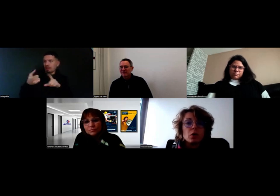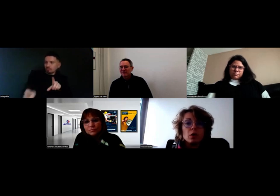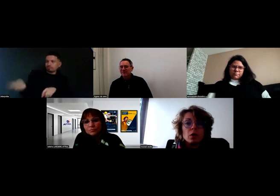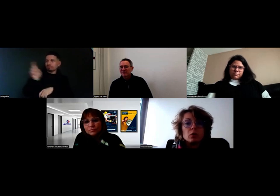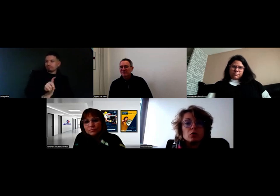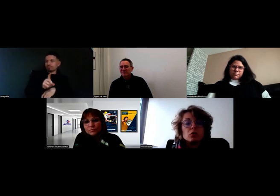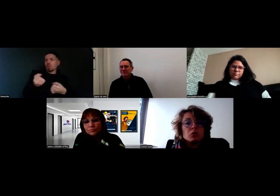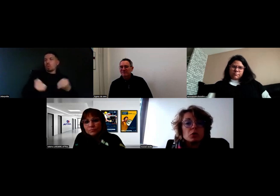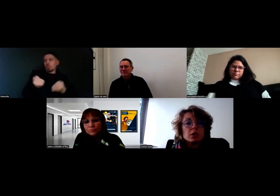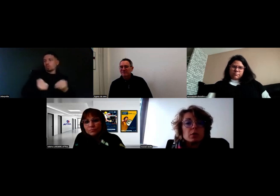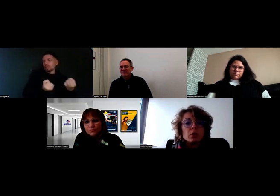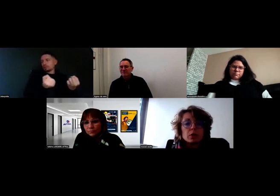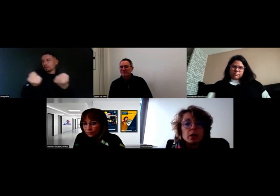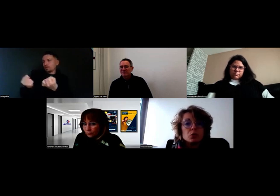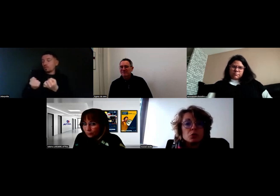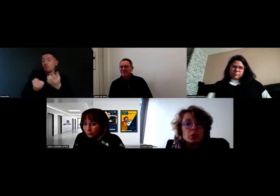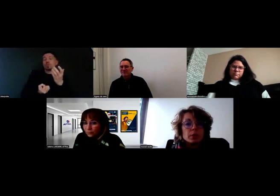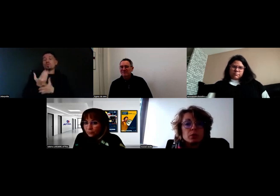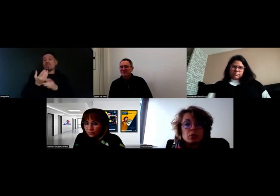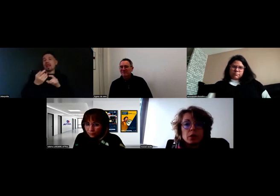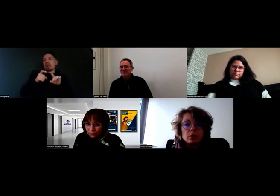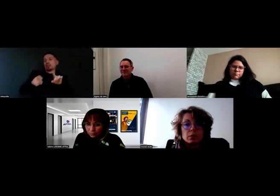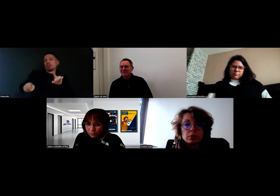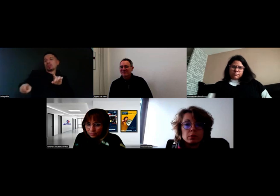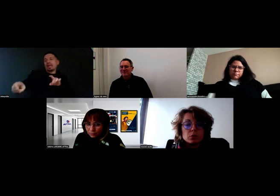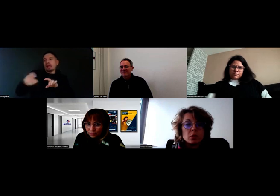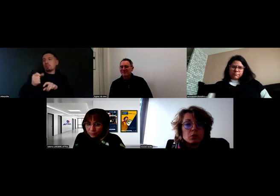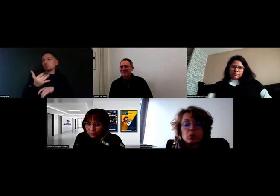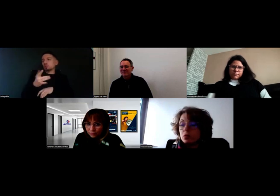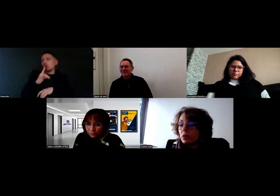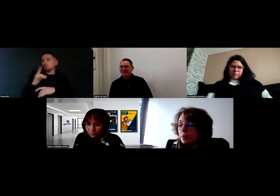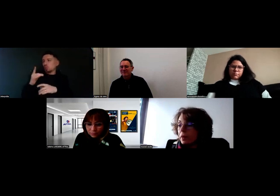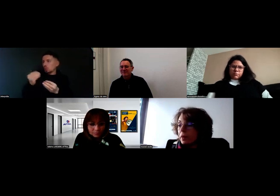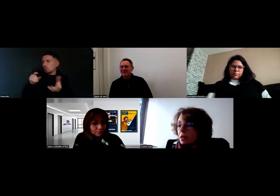une nouvelle tournée ça prend quelques jours, il n'y a pas besoin que ça dure trop longtemps.